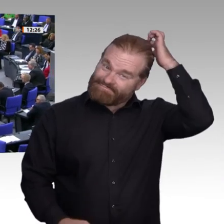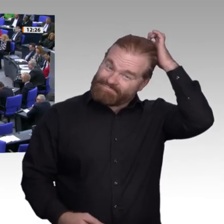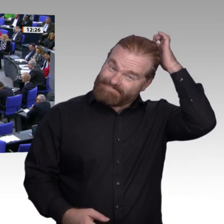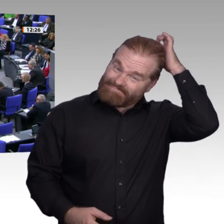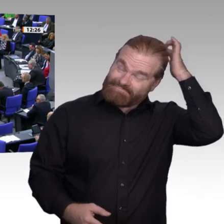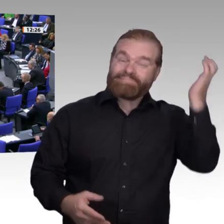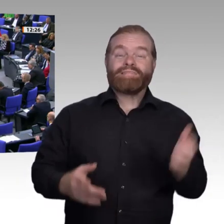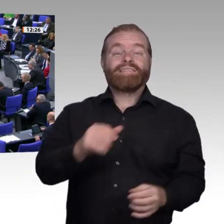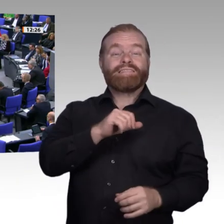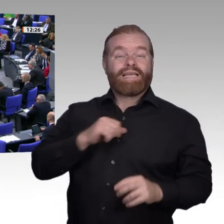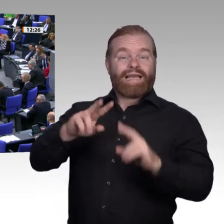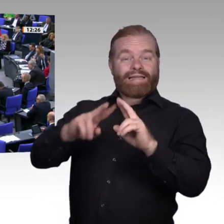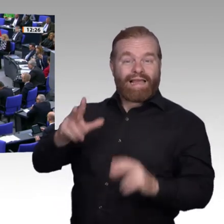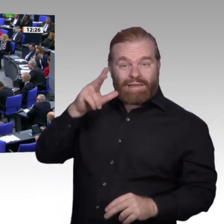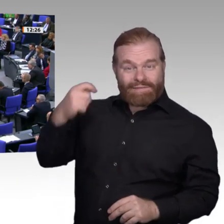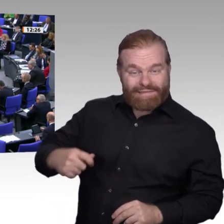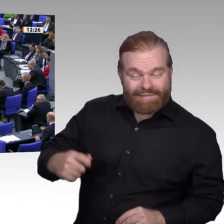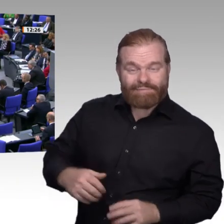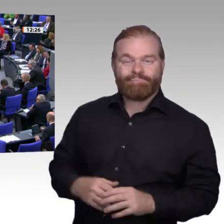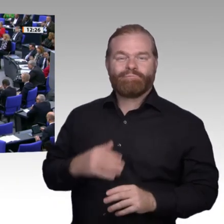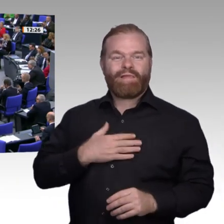wünschen, damit er nächste Woche wieder hier sein kann.